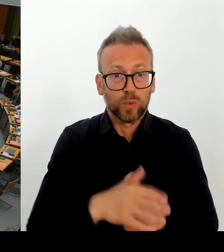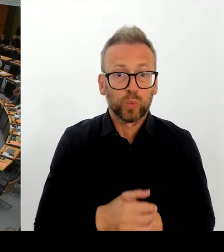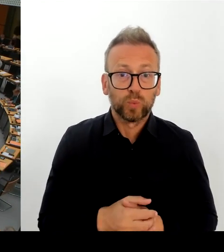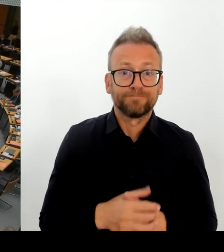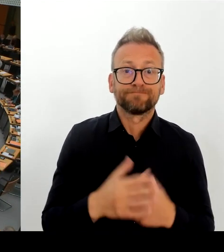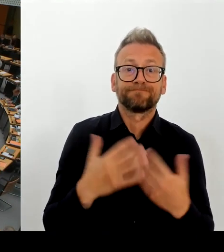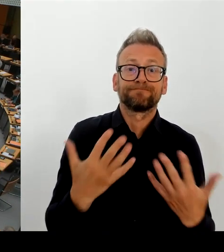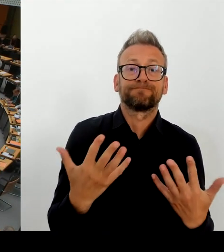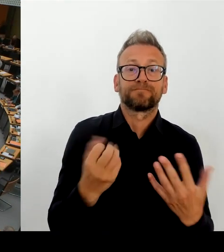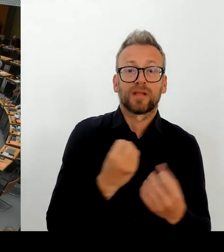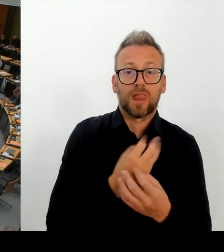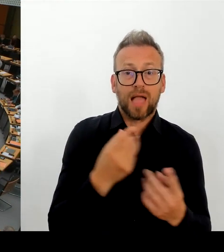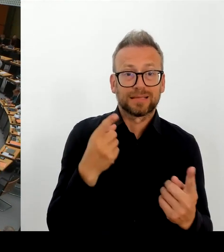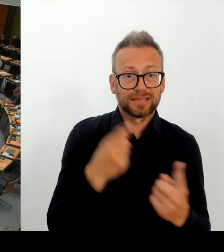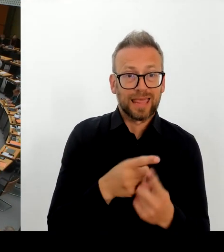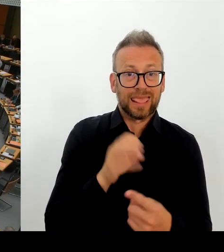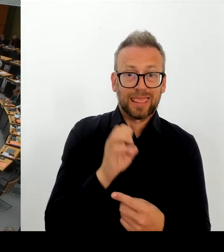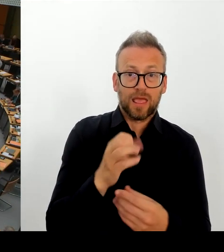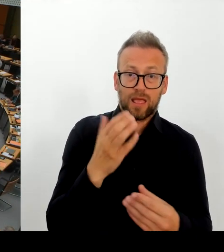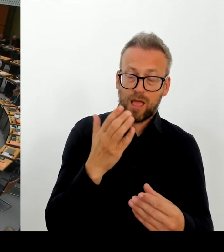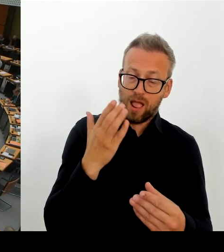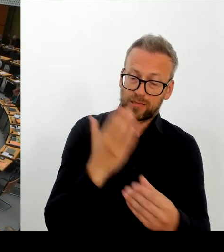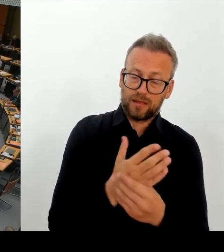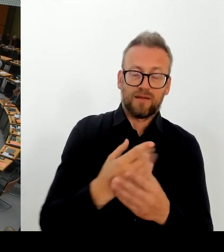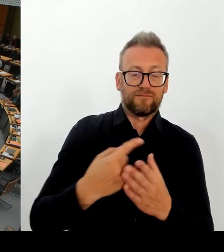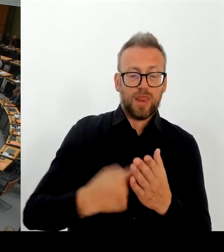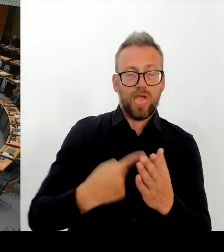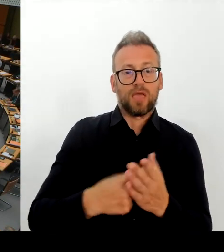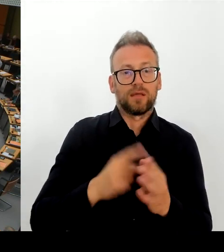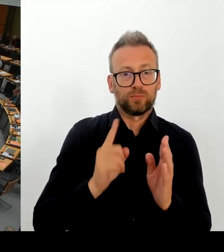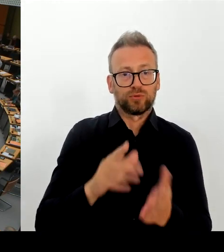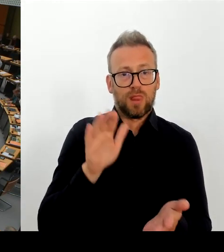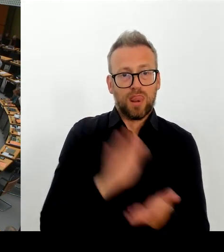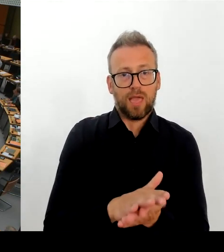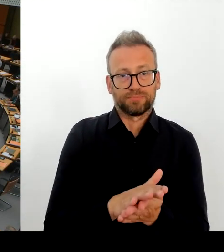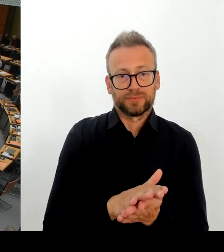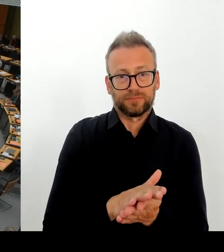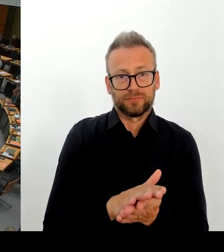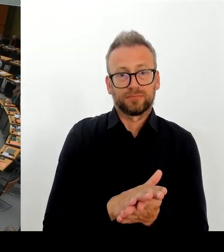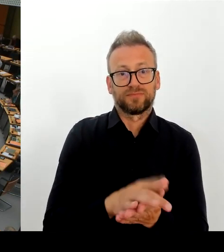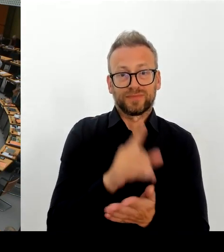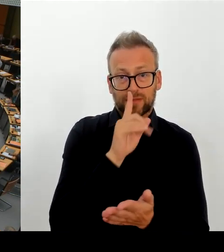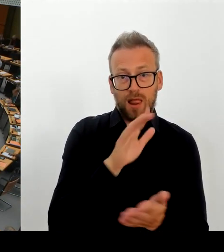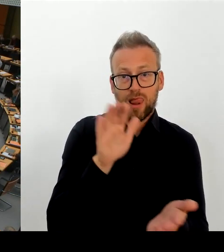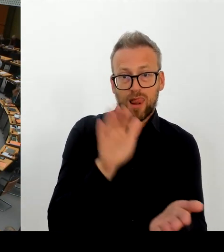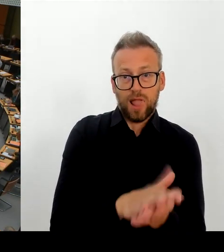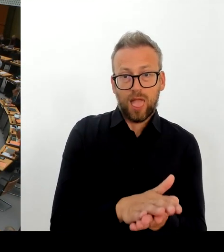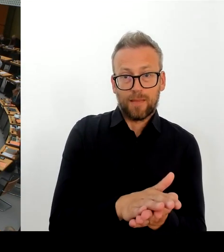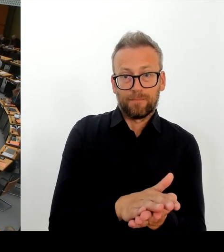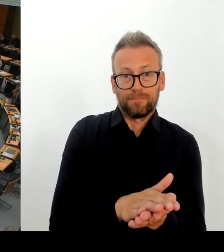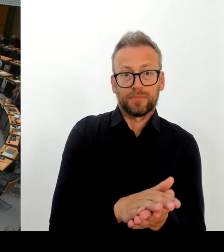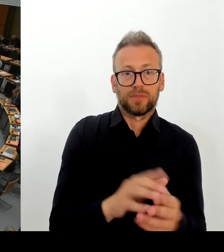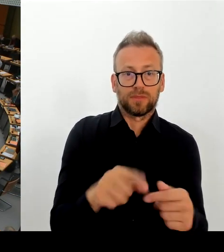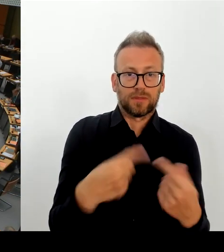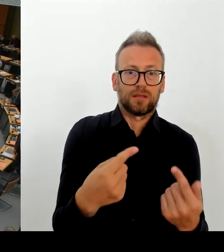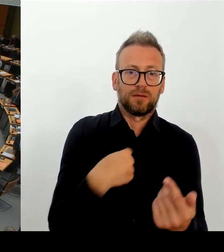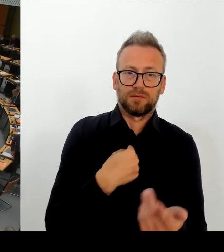Herr Regierender Bürgermeister, ich würde die Nachfrage stellen. Bis wann haben Sie sich denn selber die Frist gesetzt, wann Sie entscheiden, ob Sie mit